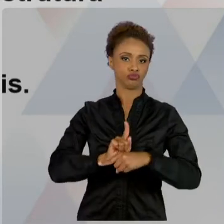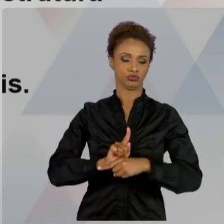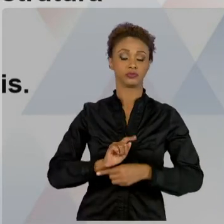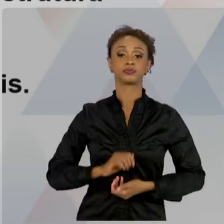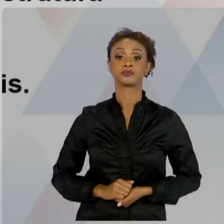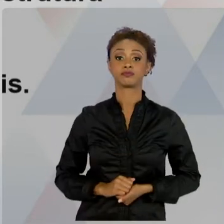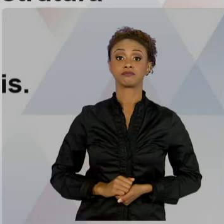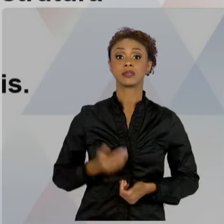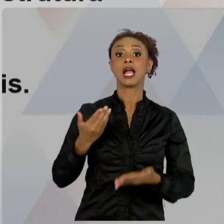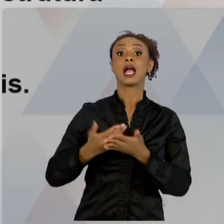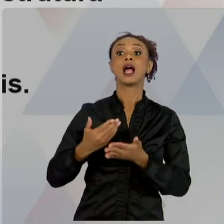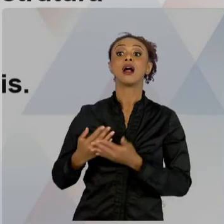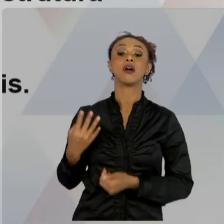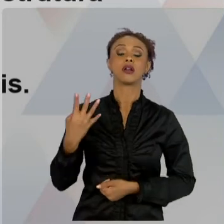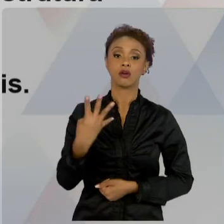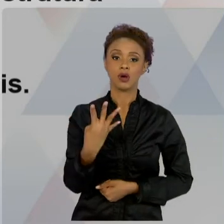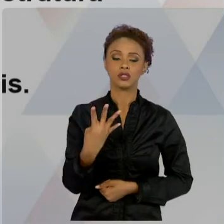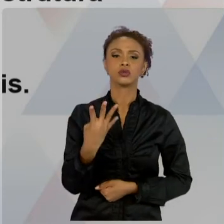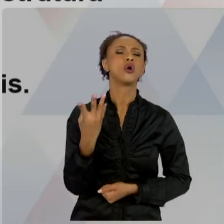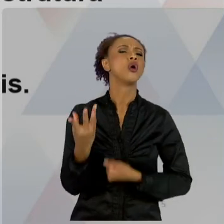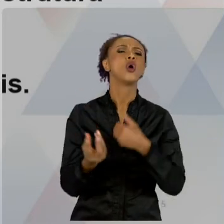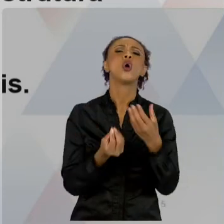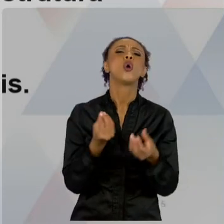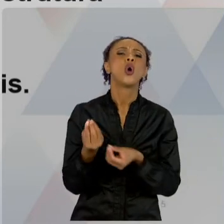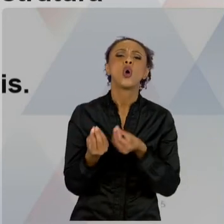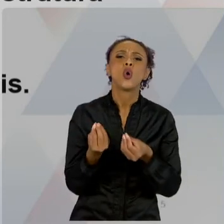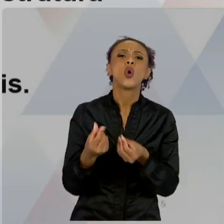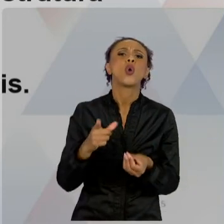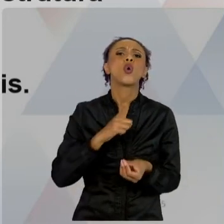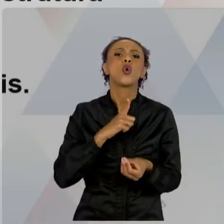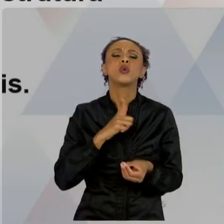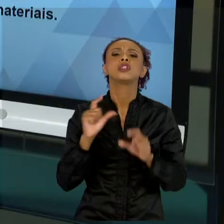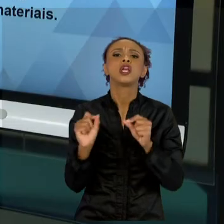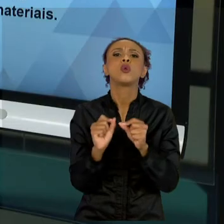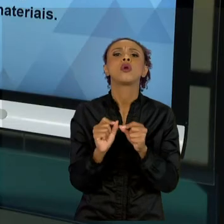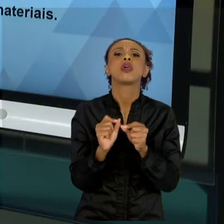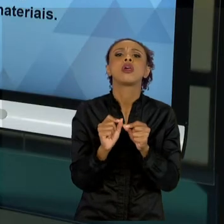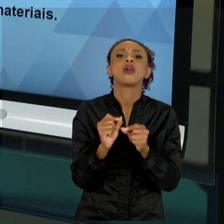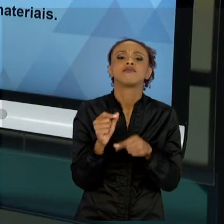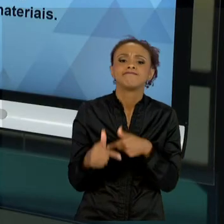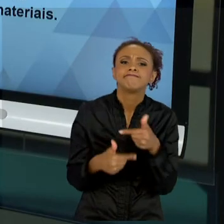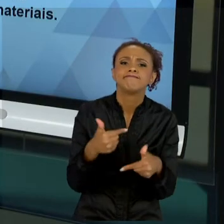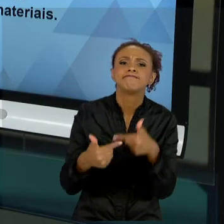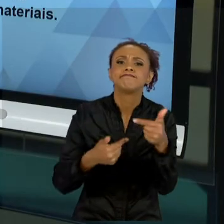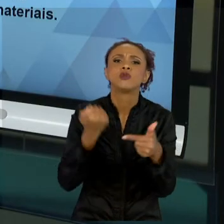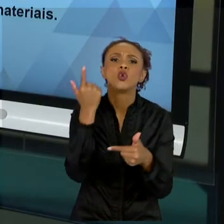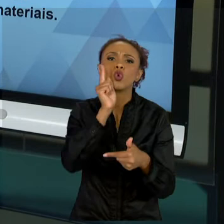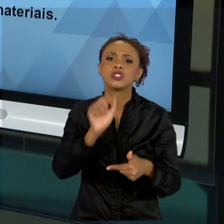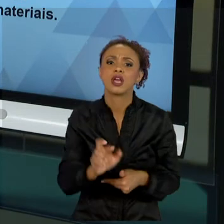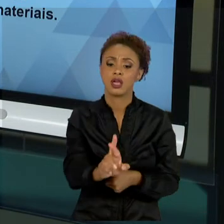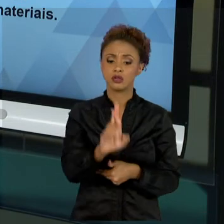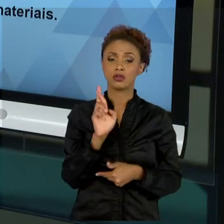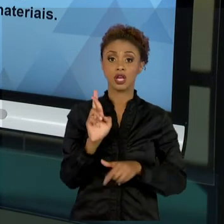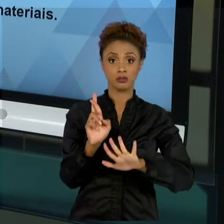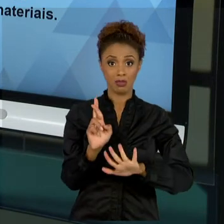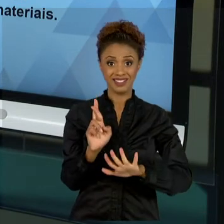UMA MANEIRA PARA ATINGIR UM RESULTADO. E CADA RESULTADO NECESSITA DE UMA ESTRUTURA